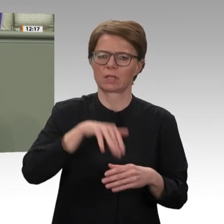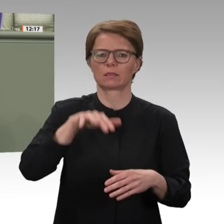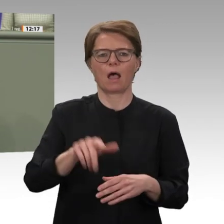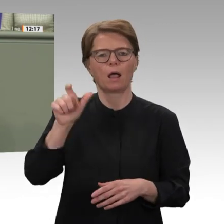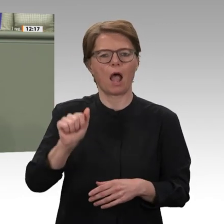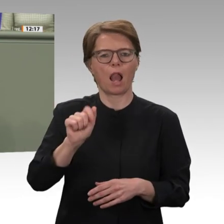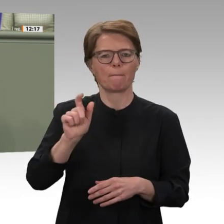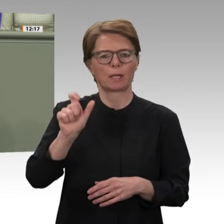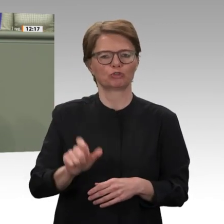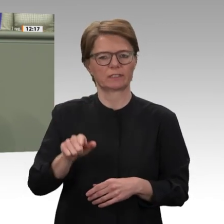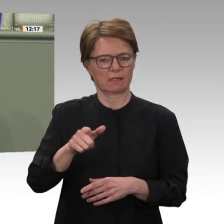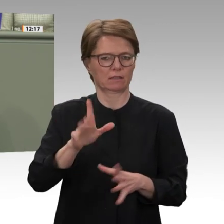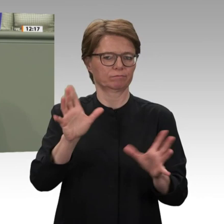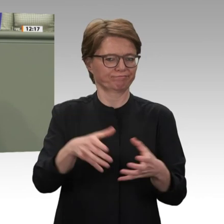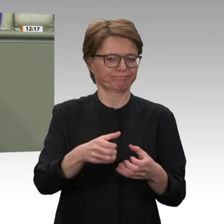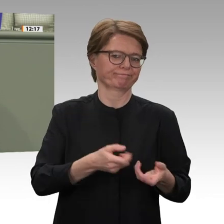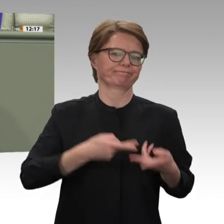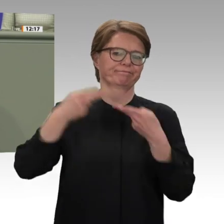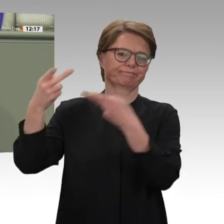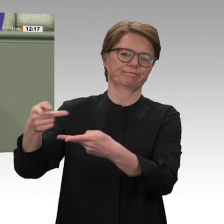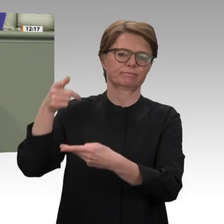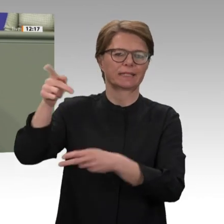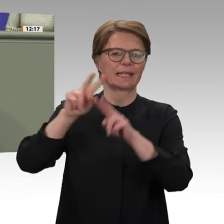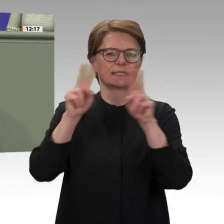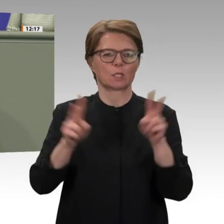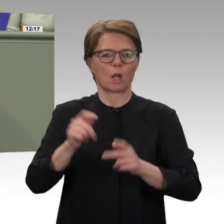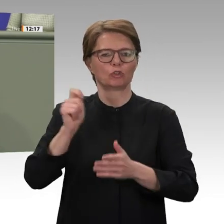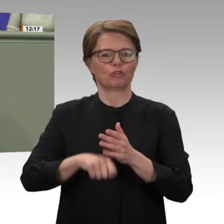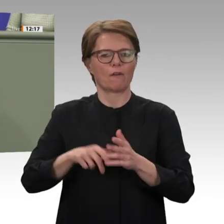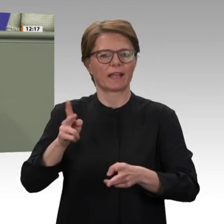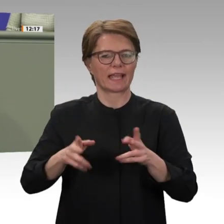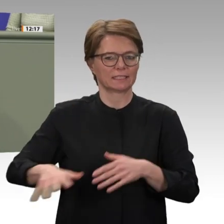aber sehr lang. Der Aufbau demokratischer rechtsstaatlicher Strukturen muss vorangetrieben